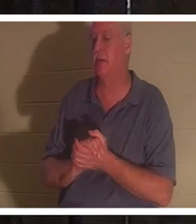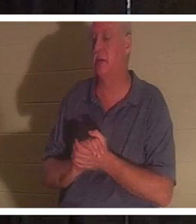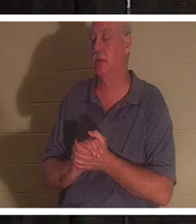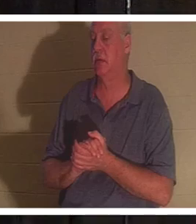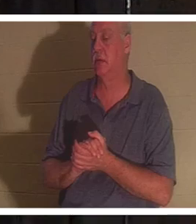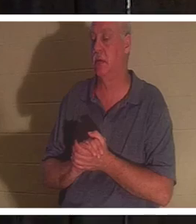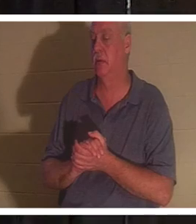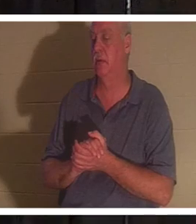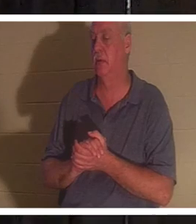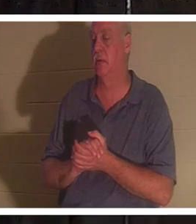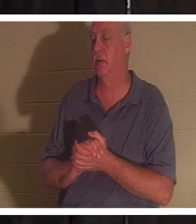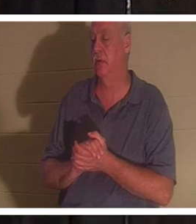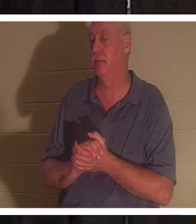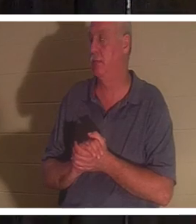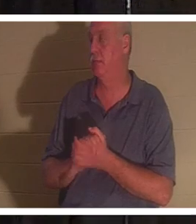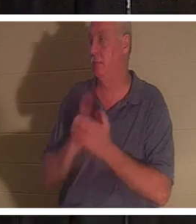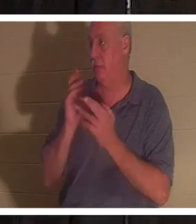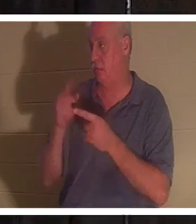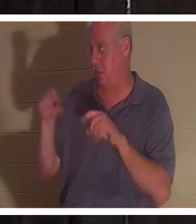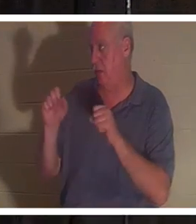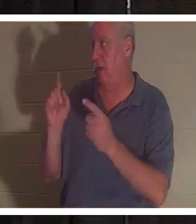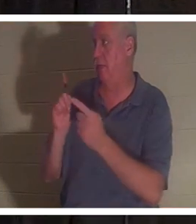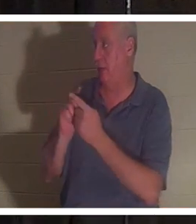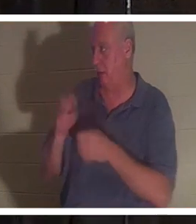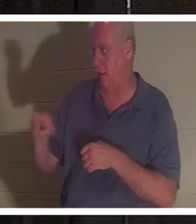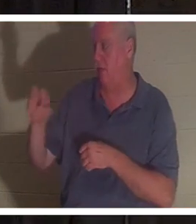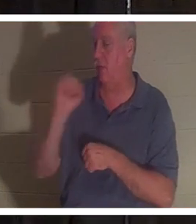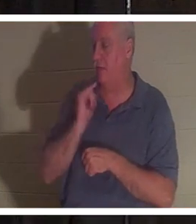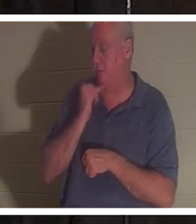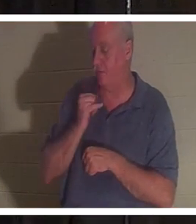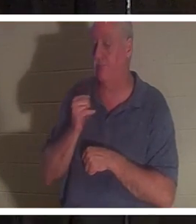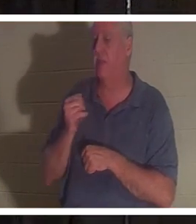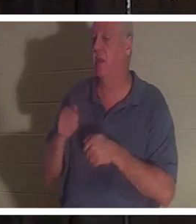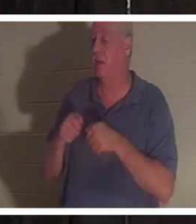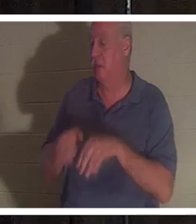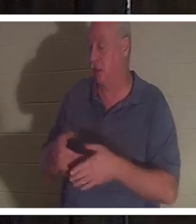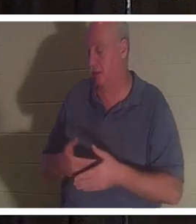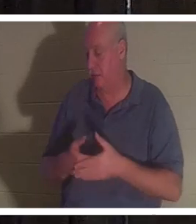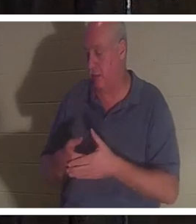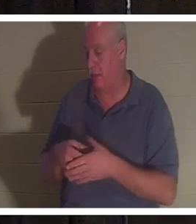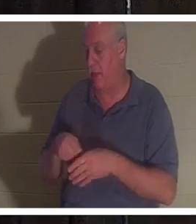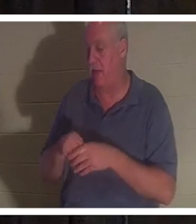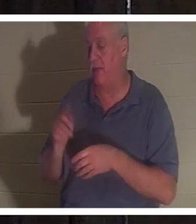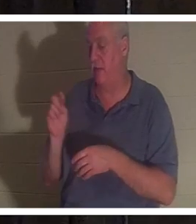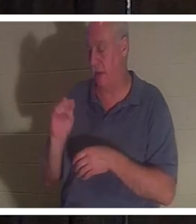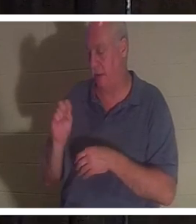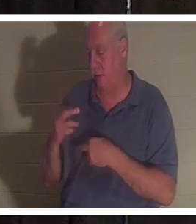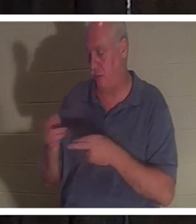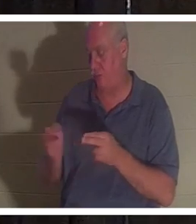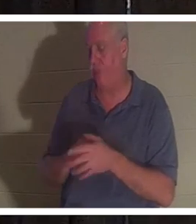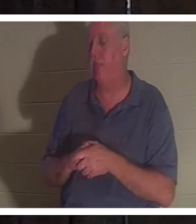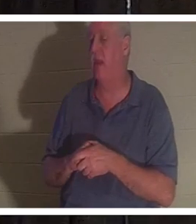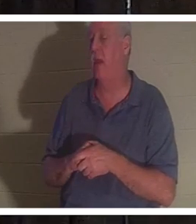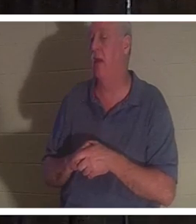amie Christine en Israël et elle a perdu son bébé dans la salle de bain. C'est une femme très pieuse.